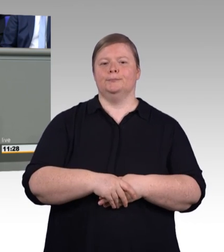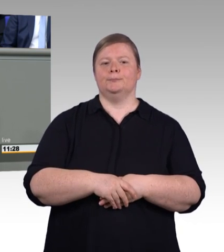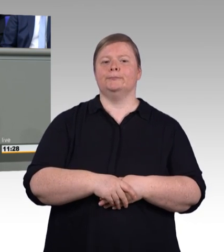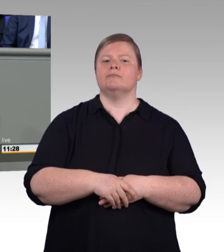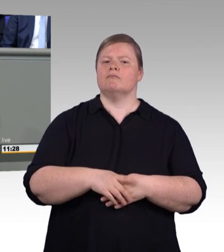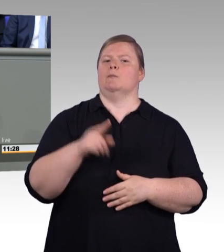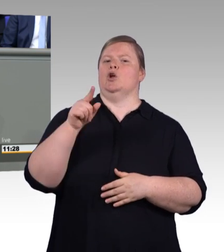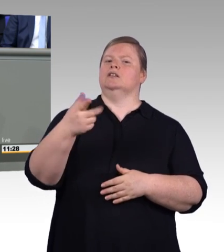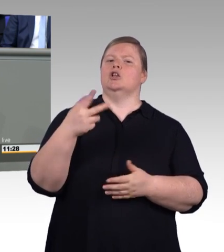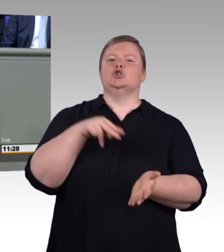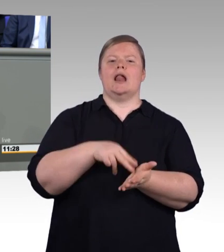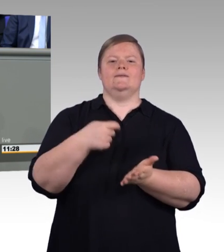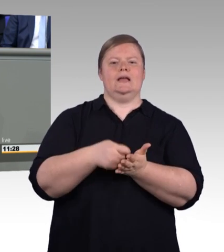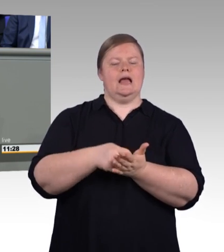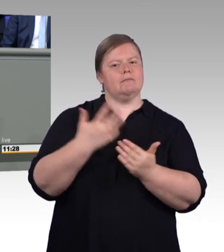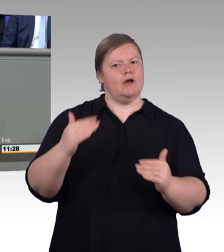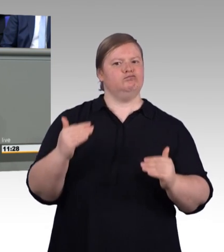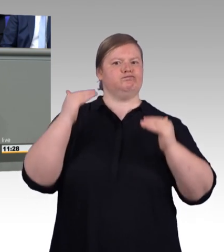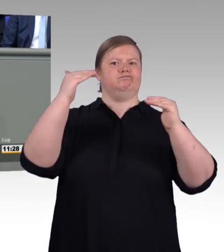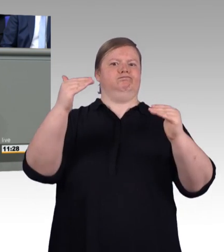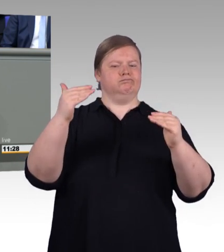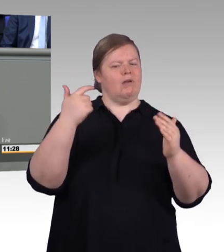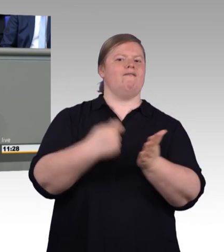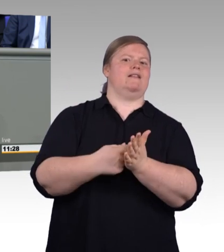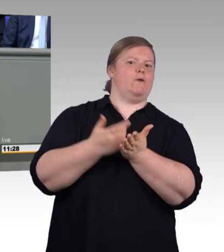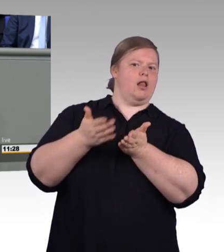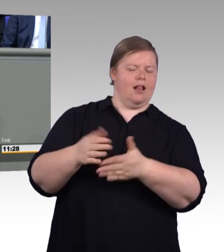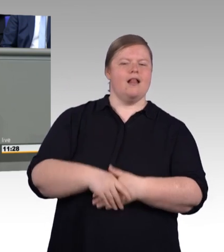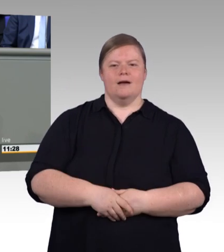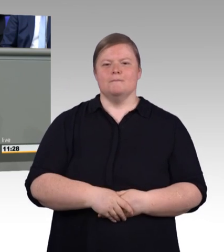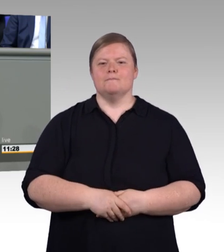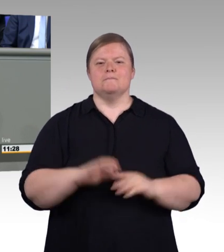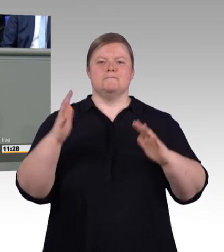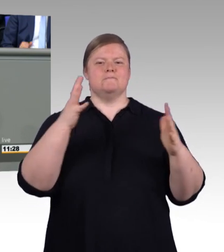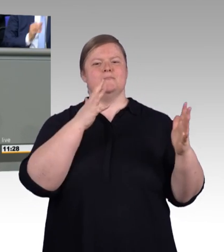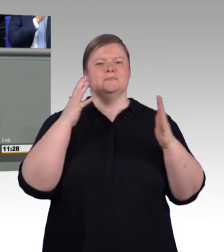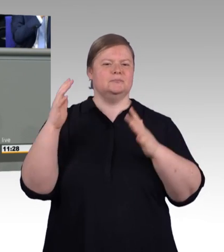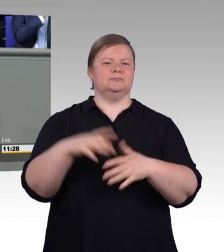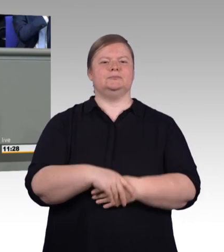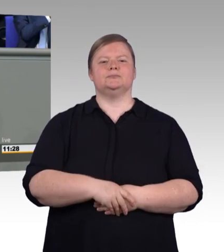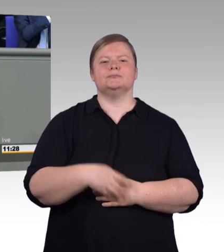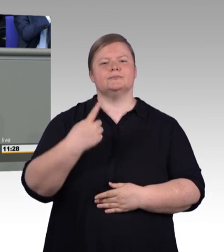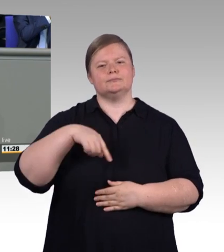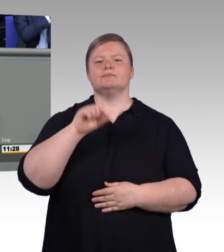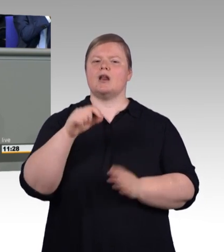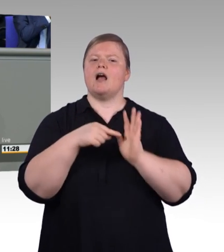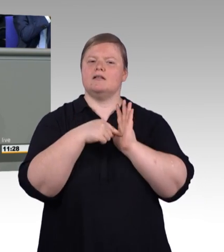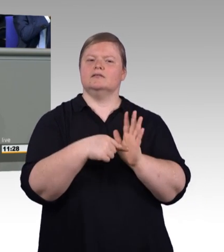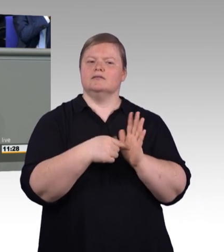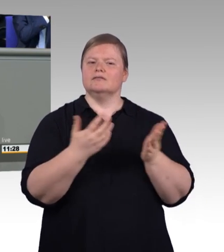denn die Unternehmen suchen dringend beruflich qualifizierte Arbeitskräfte. Der Arbeitsmarkt ist so gut wie lange nicht mehr.